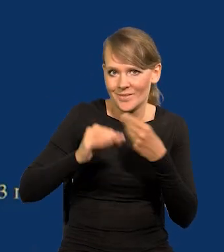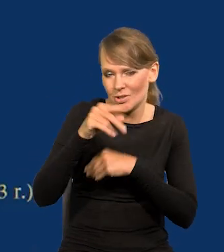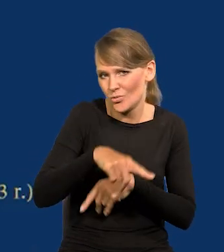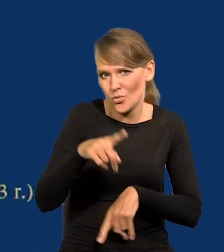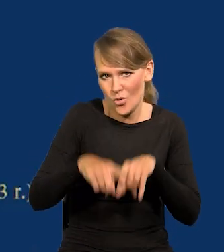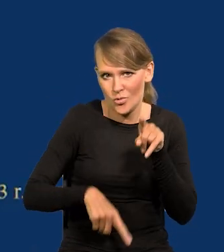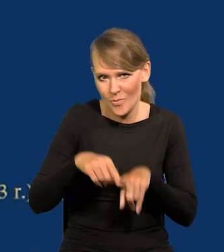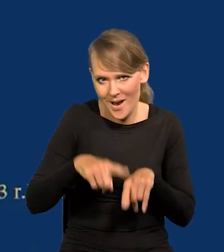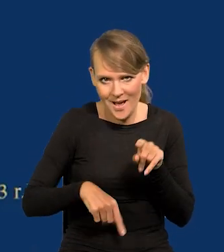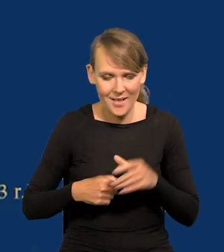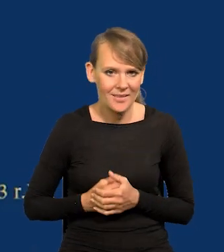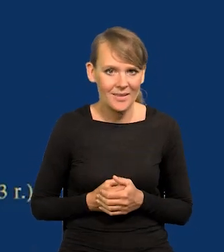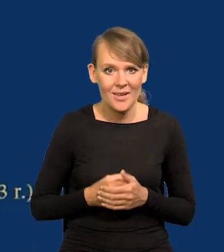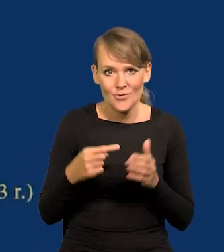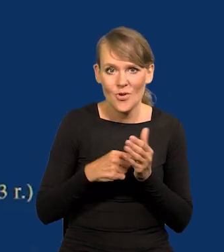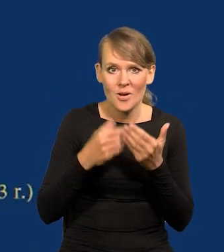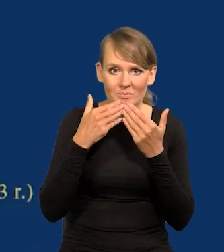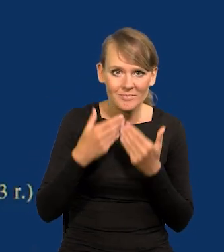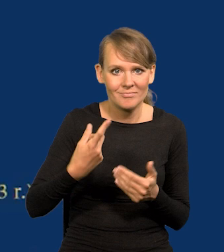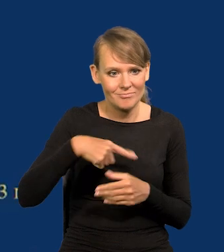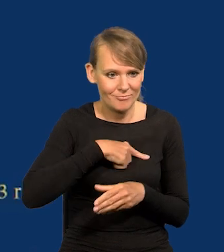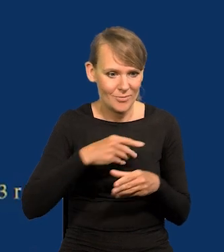To jest normalne. Dzięki temu się rozwijamy.